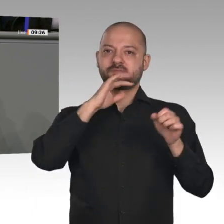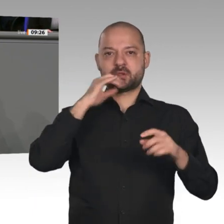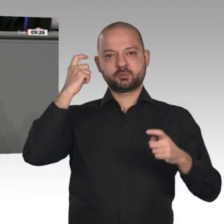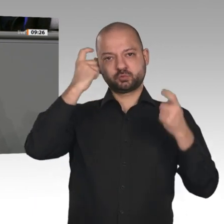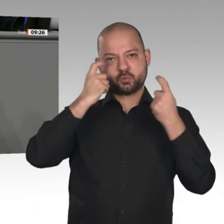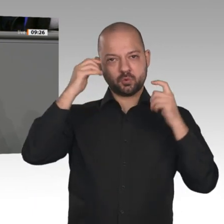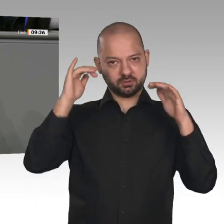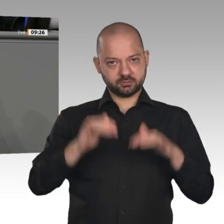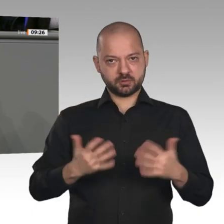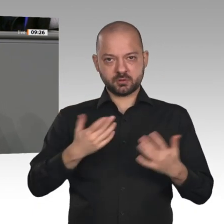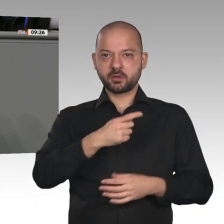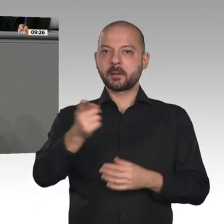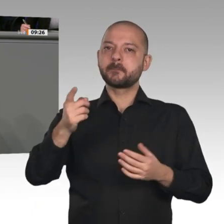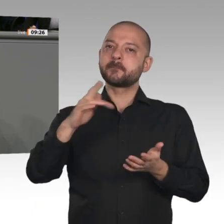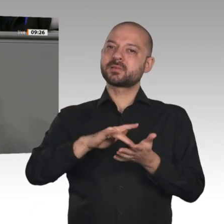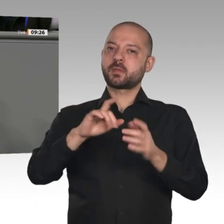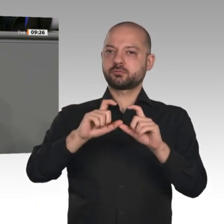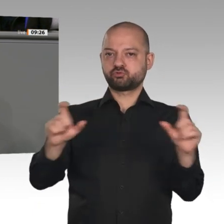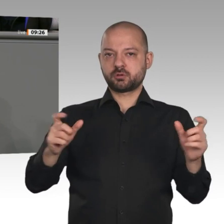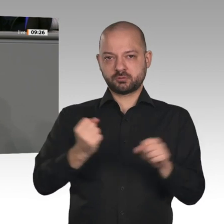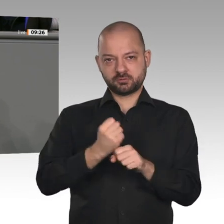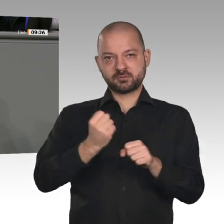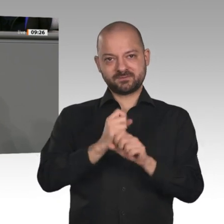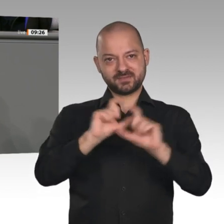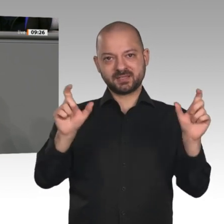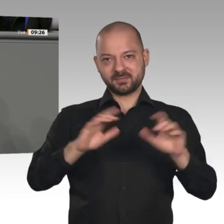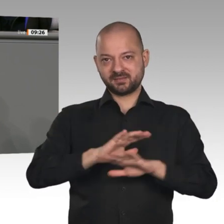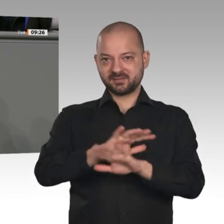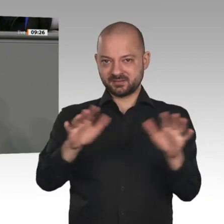vorträgt und einfordert und die wir heute wieder mit unserem Antrag „Tempo für